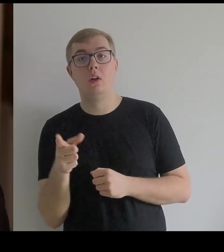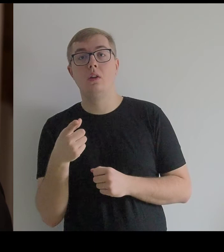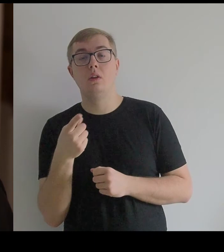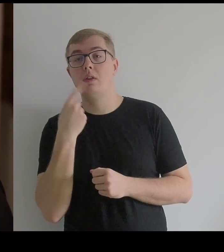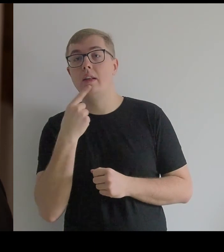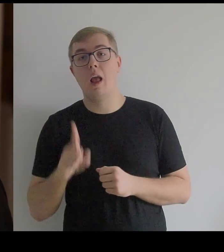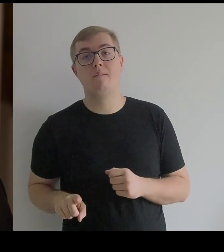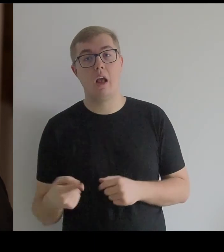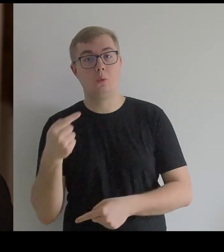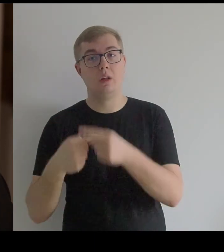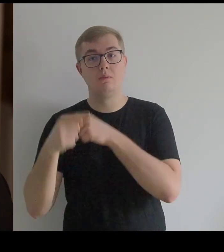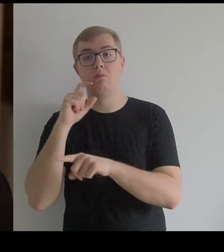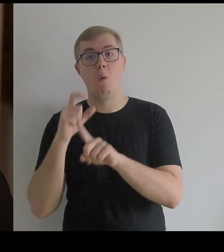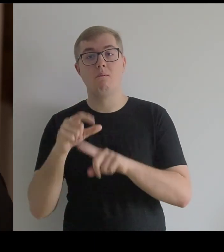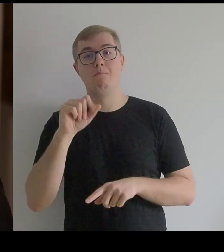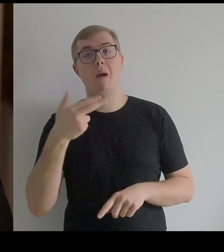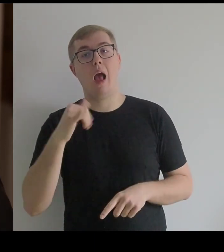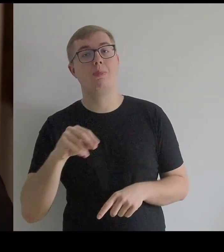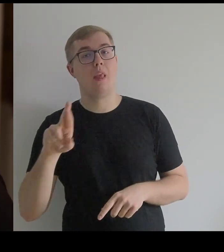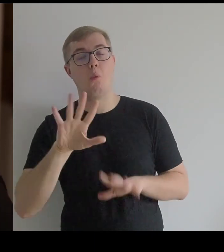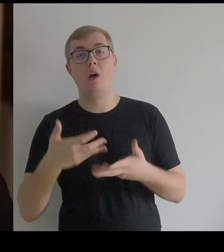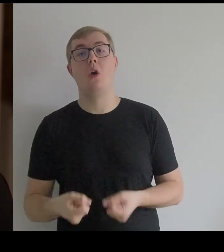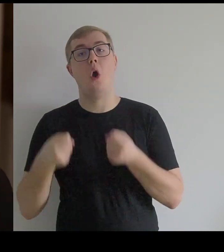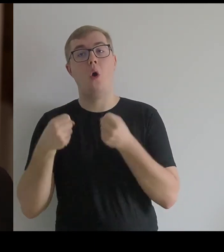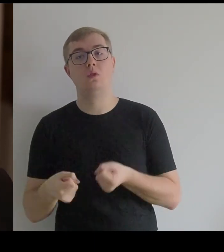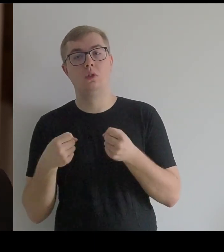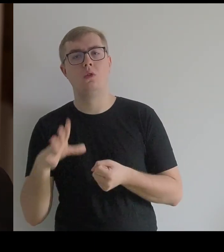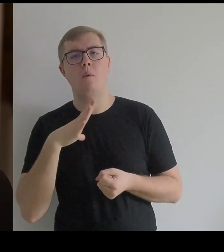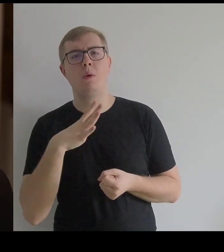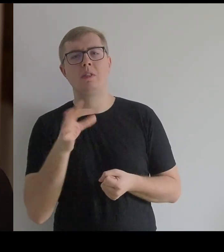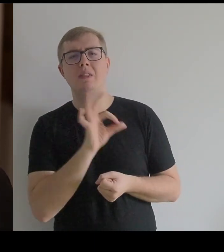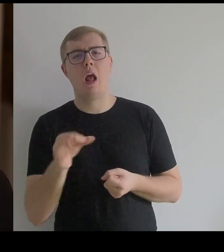Od francuskiego "panier" – koszyk, to były koszyki dla jucznych zwierząt.